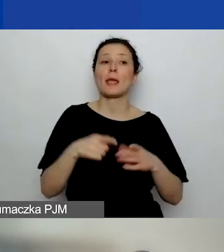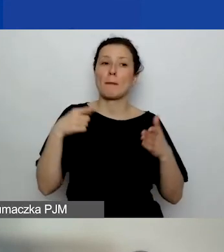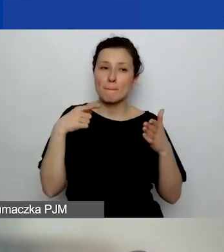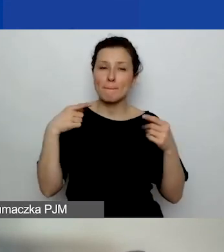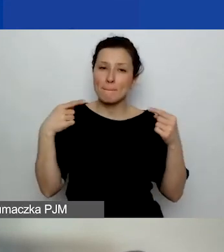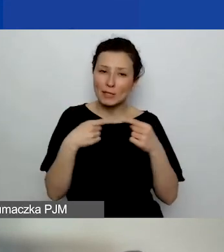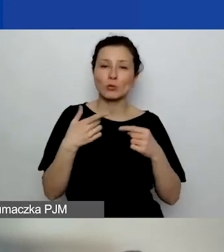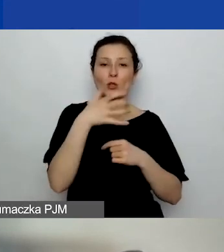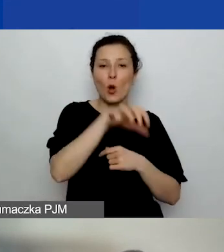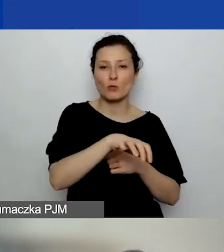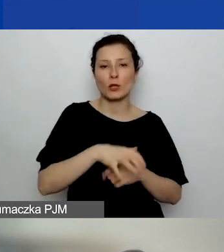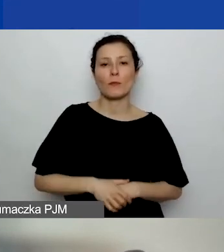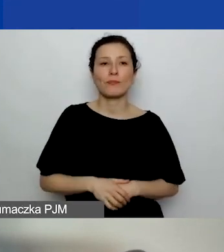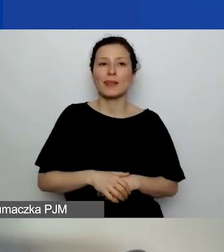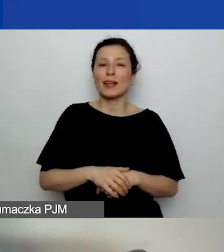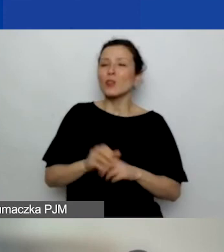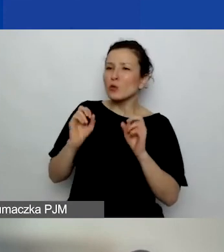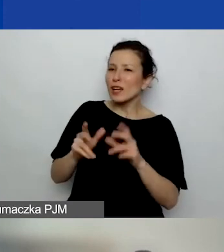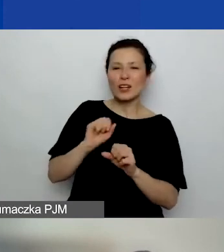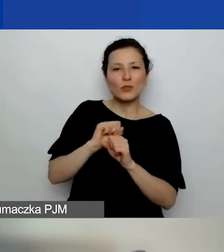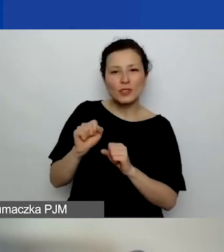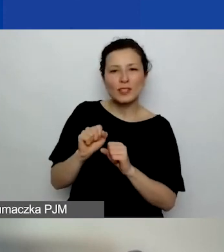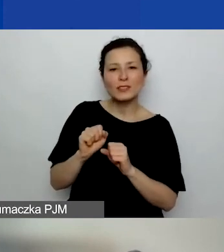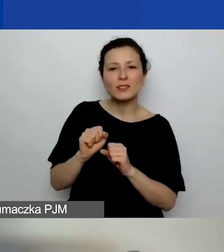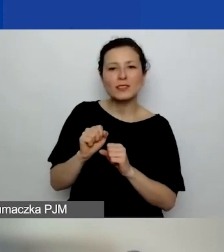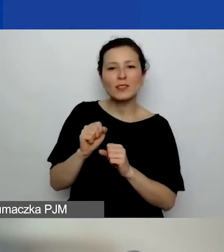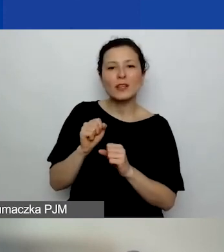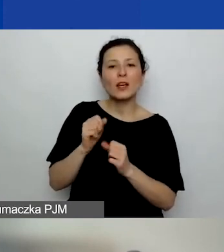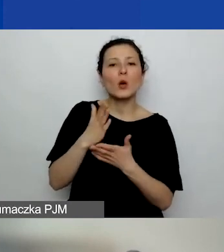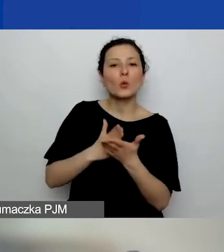Tak, tylko że to nie jest usługa rozliczona przez inny podmiot.